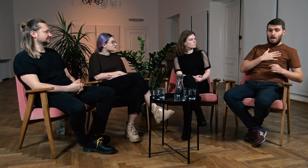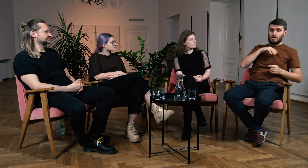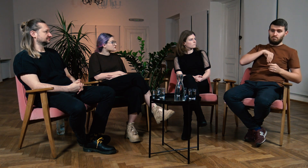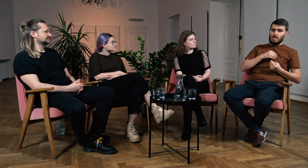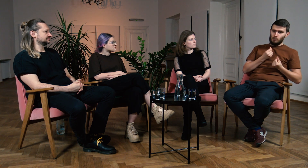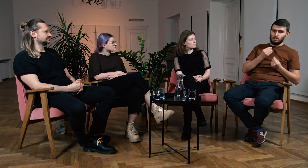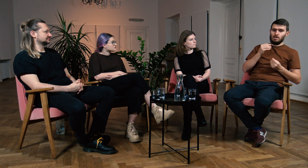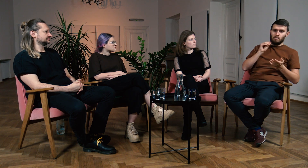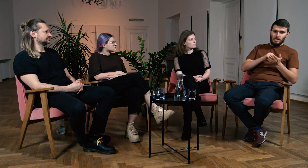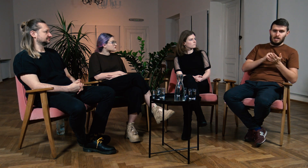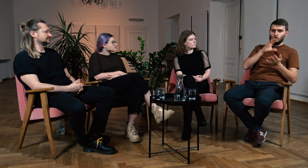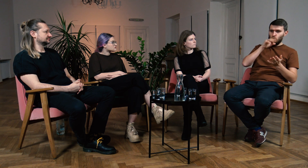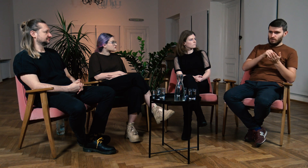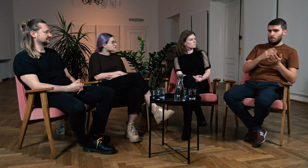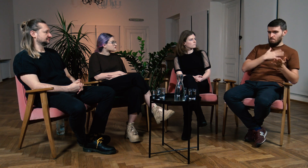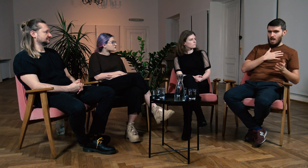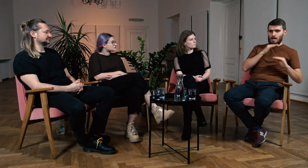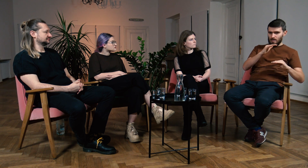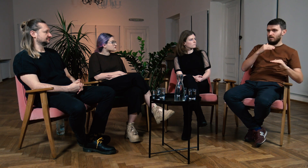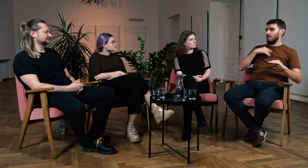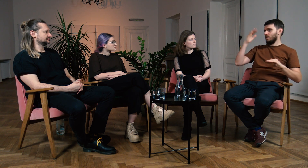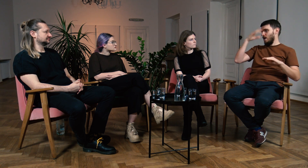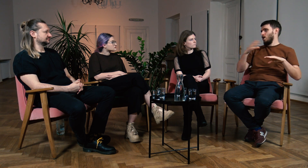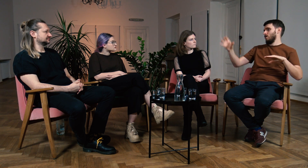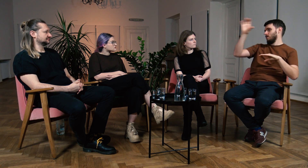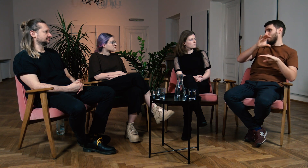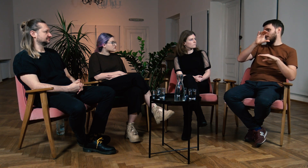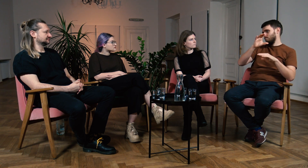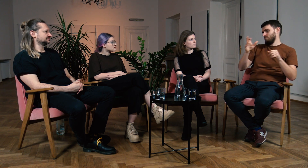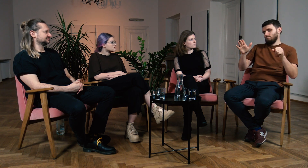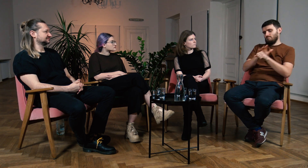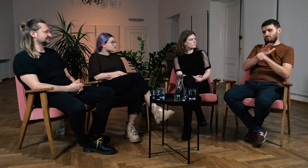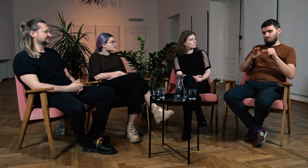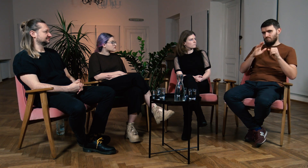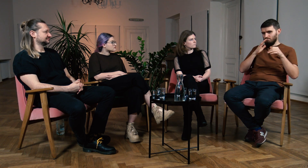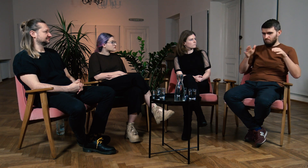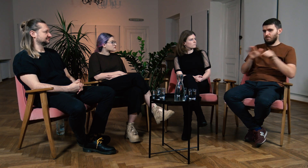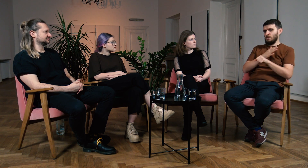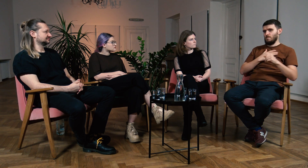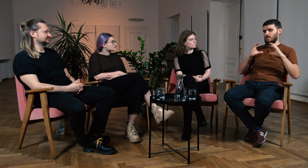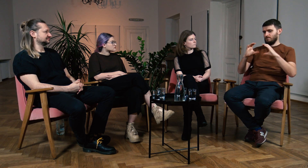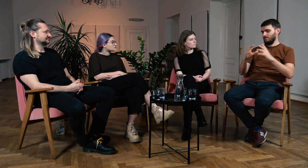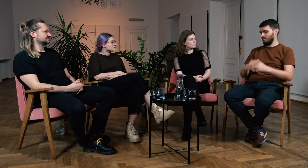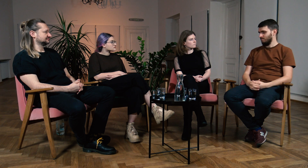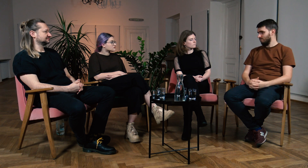Mam tę intuicję, mam już praktykę i doświadczenie, uzupełnię to o teorię i będę posiadał wtedy pełen pakiet wiedzy.